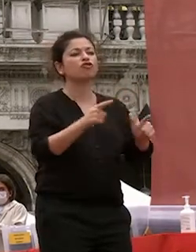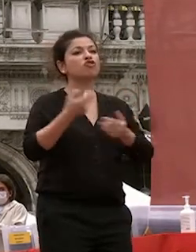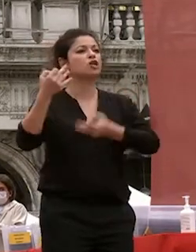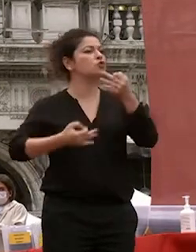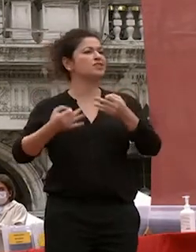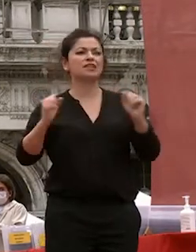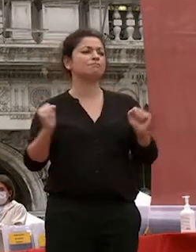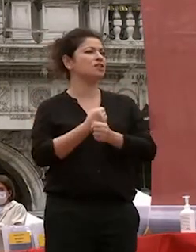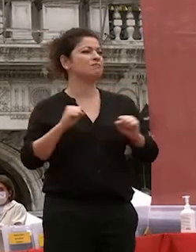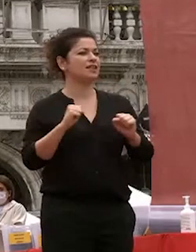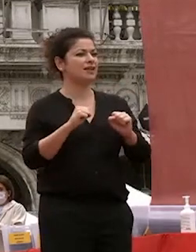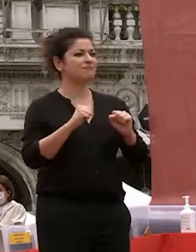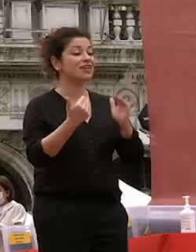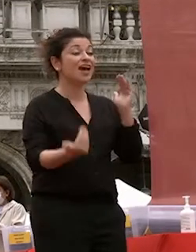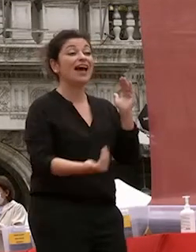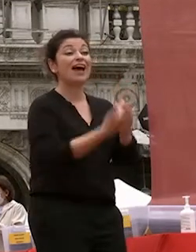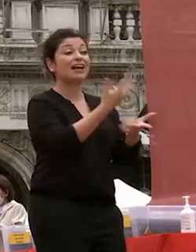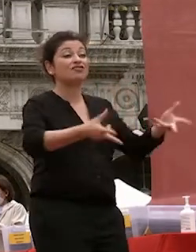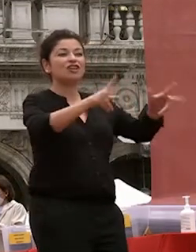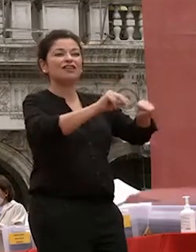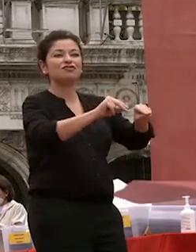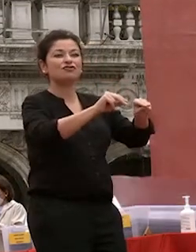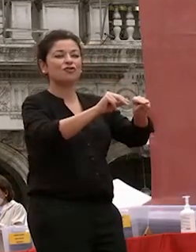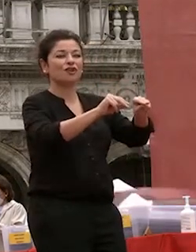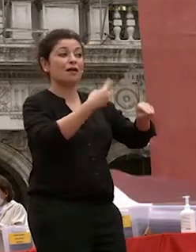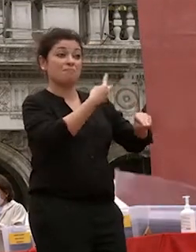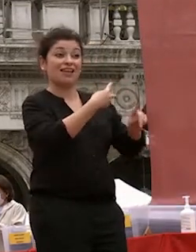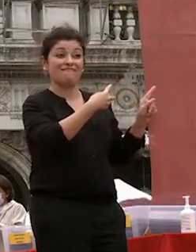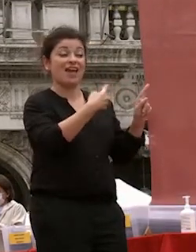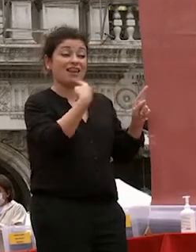senonchè rigenerazione rinnovamento scrive machiavelli la repubblica muore